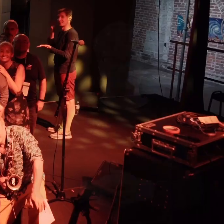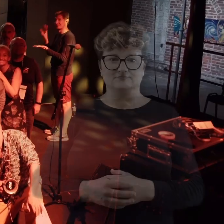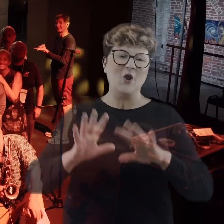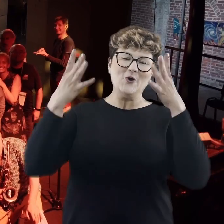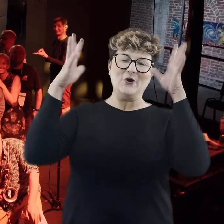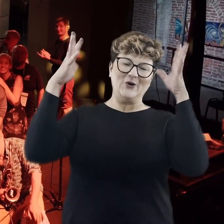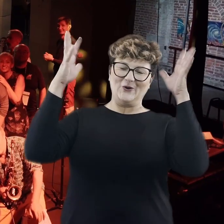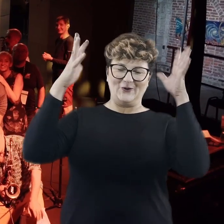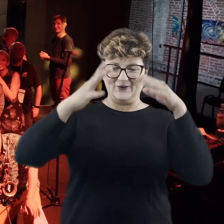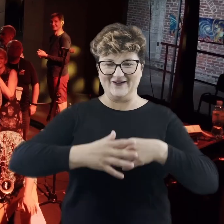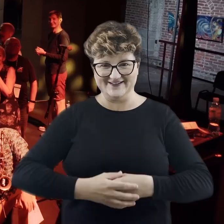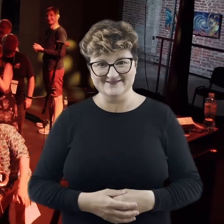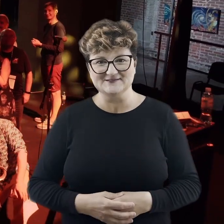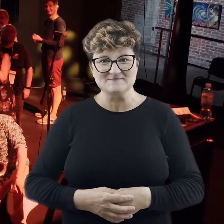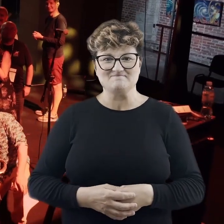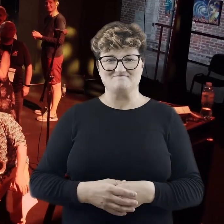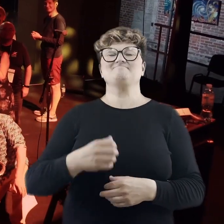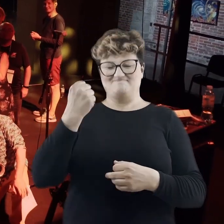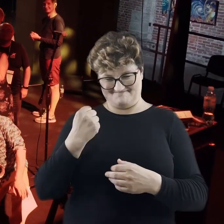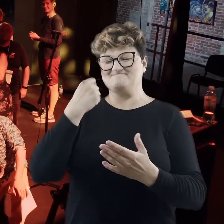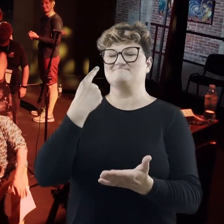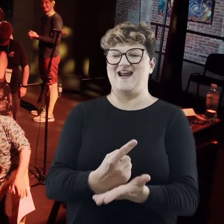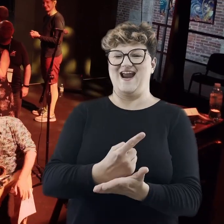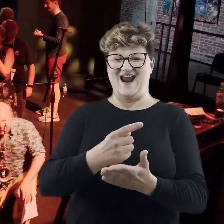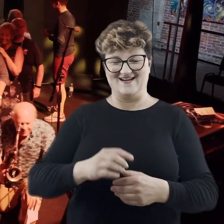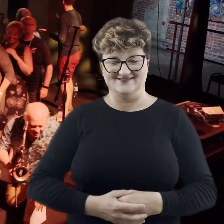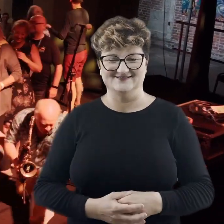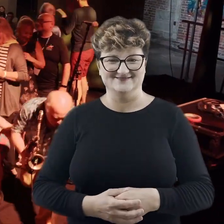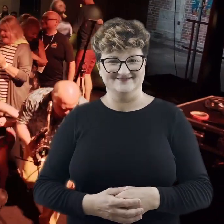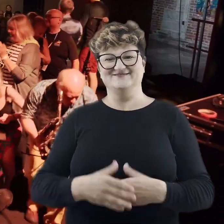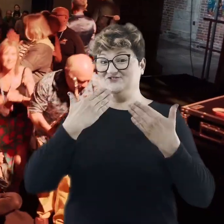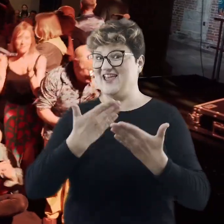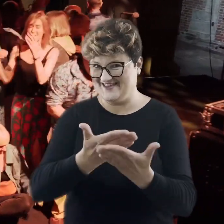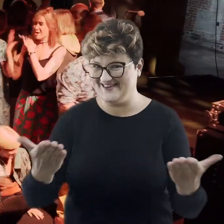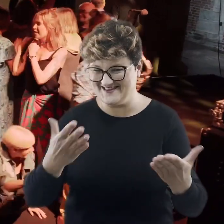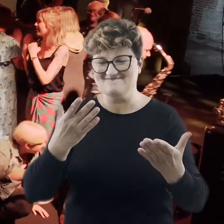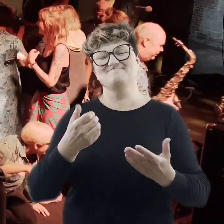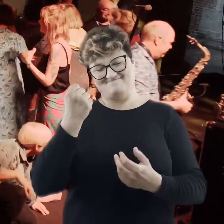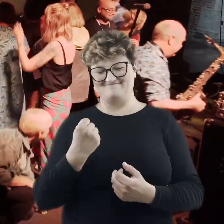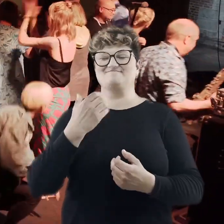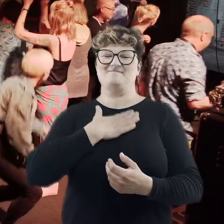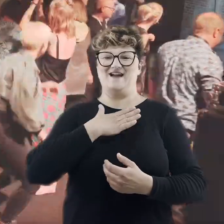Uuuuuu! Mamy to! Mamy to dzięki Państwu. Mamy to!